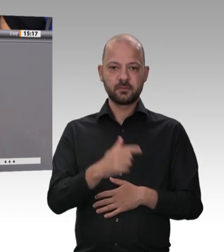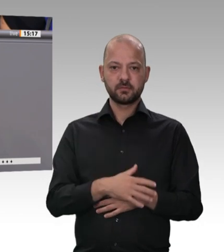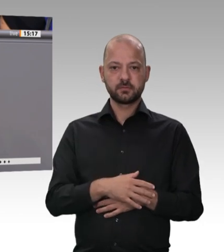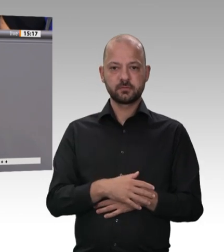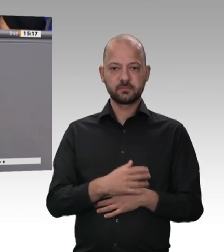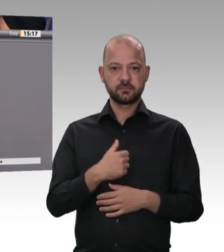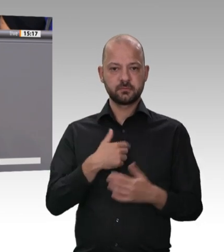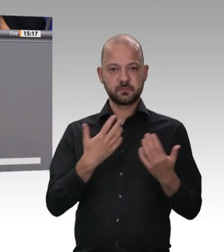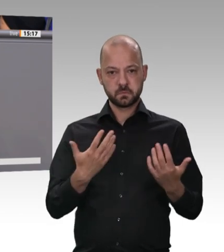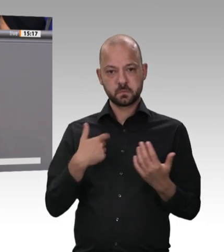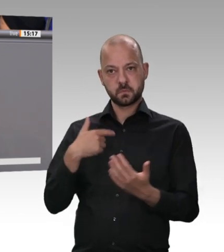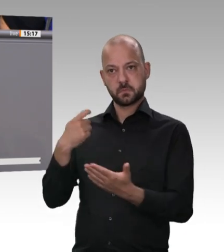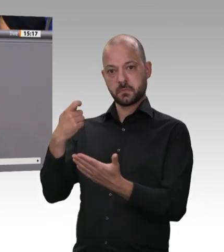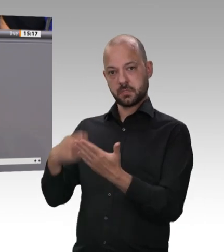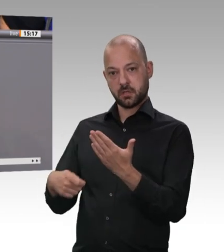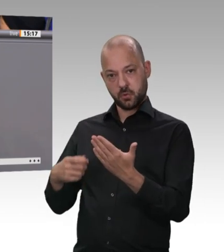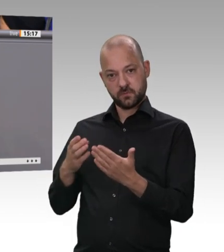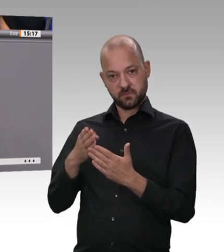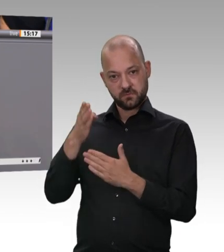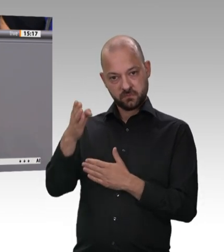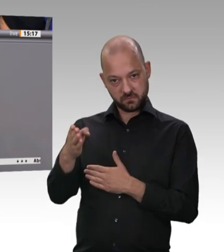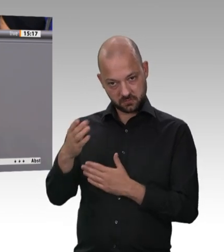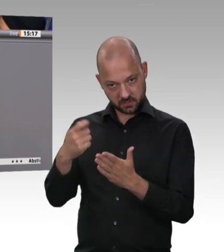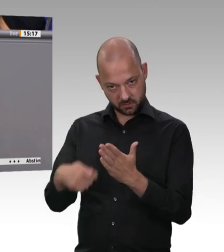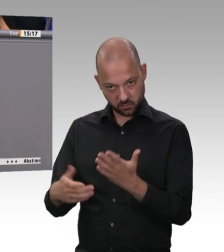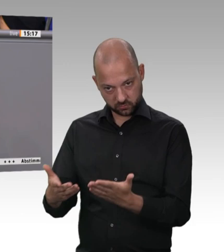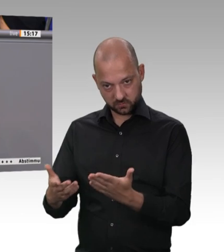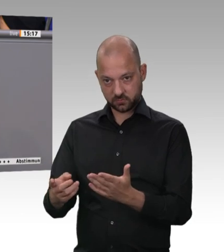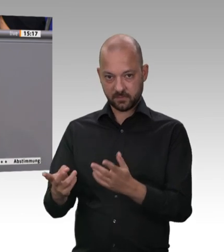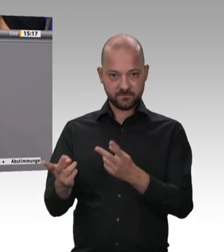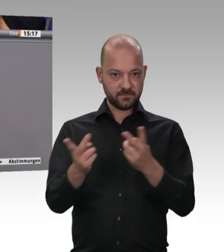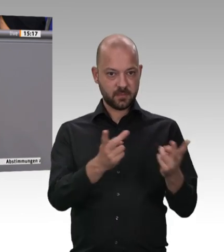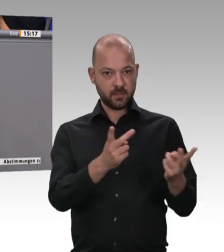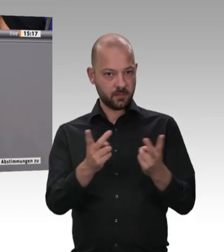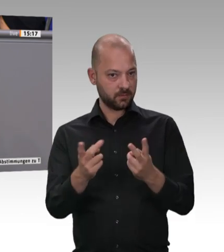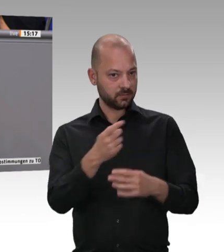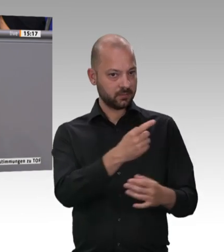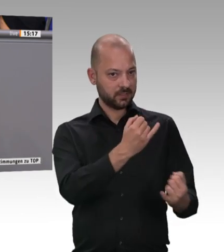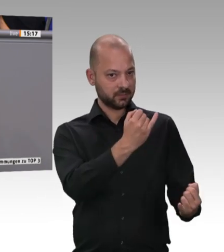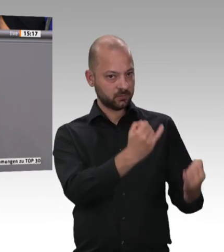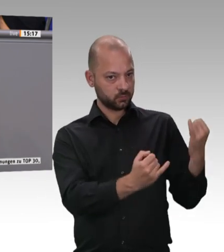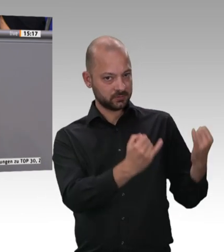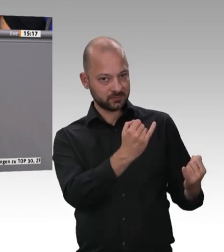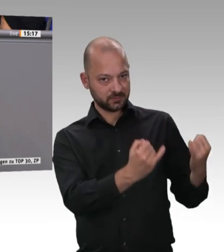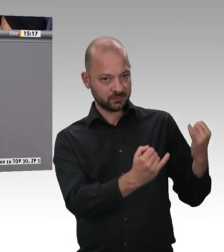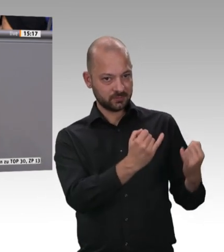Egal ob man viel Geld oder wenig Geld verdient, 40 Cent pro Kilo Rinderfilet sind nicht